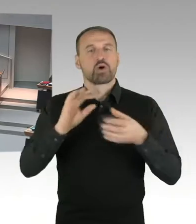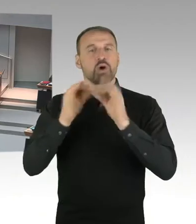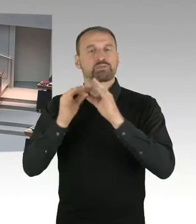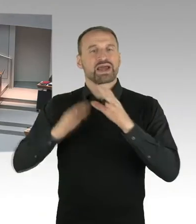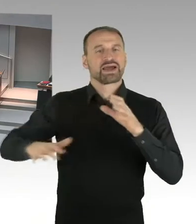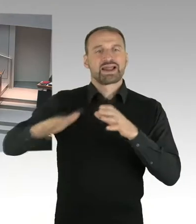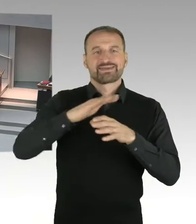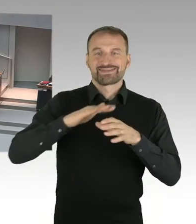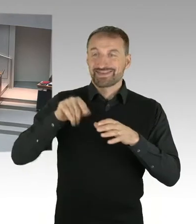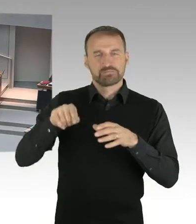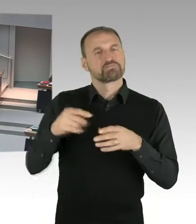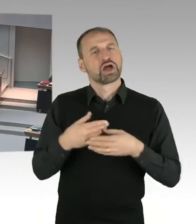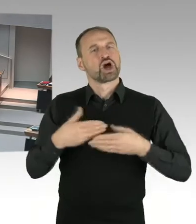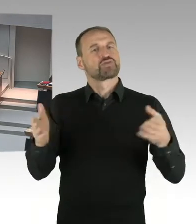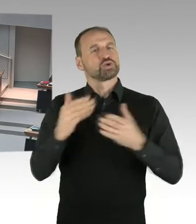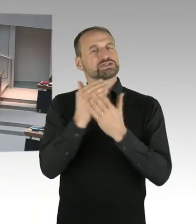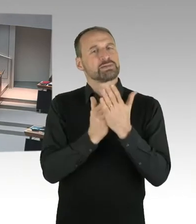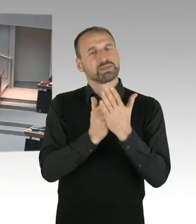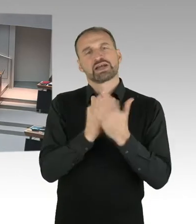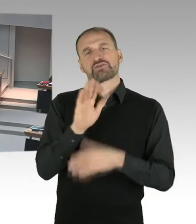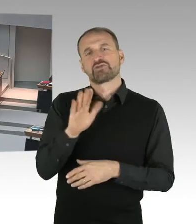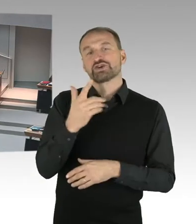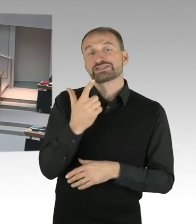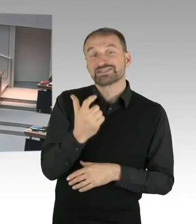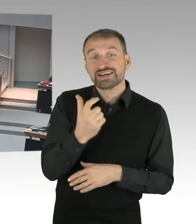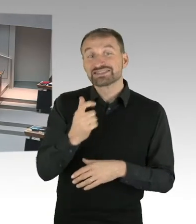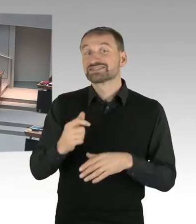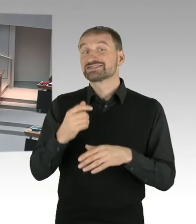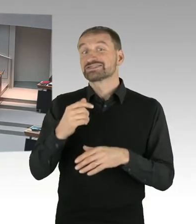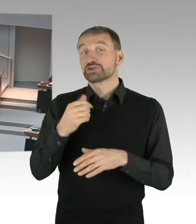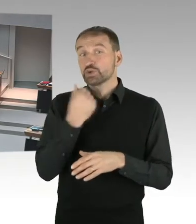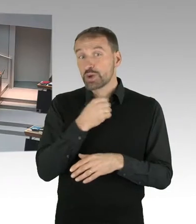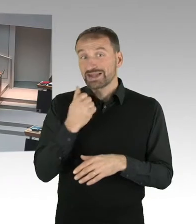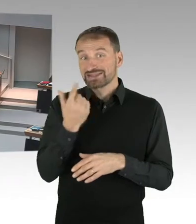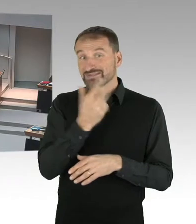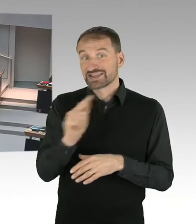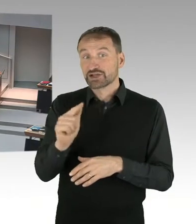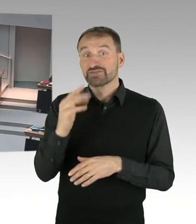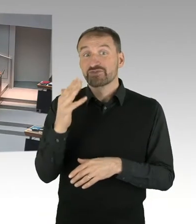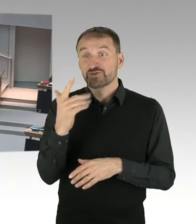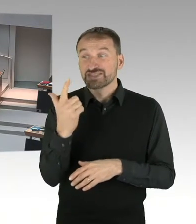Und können Sie den kommunizierten Eröffnungstermin bestätigen? (Beifall)